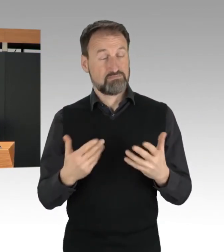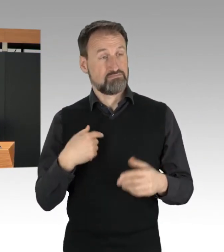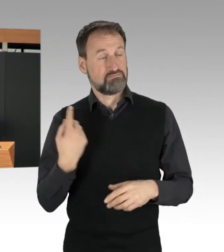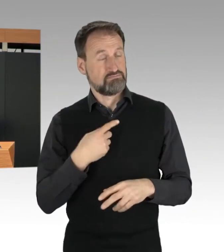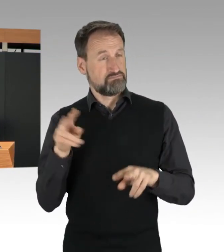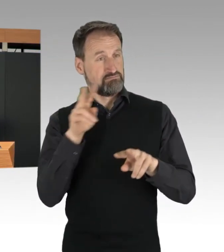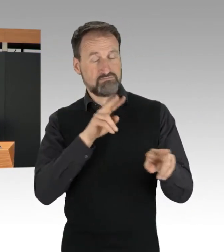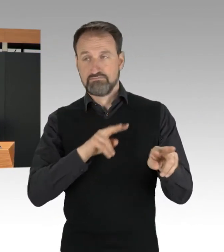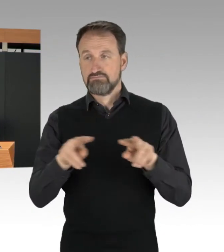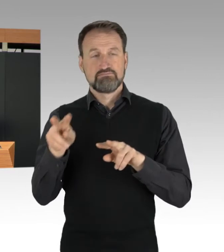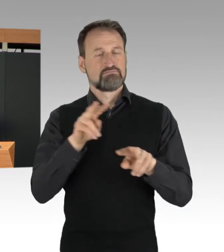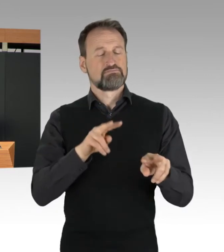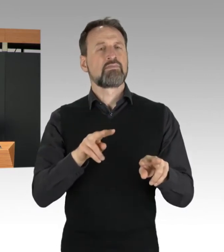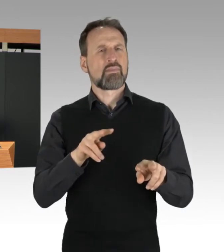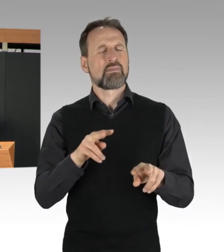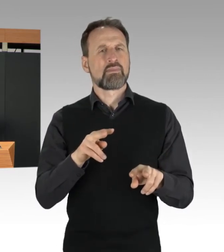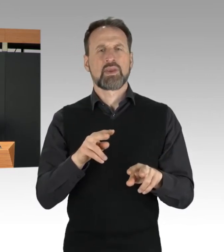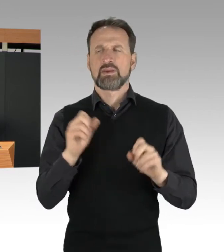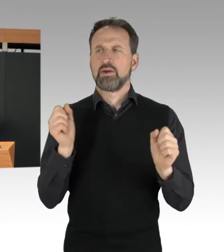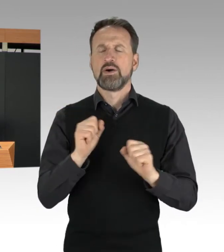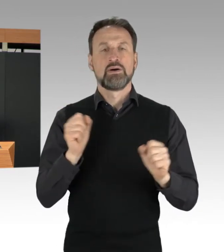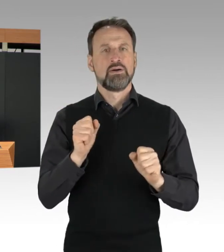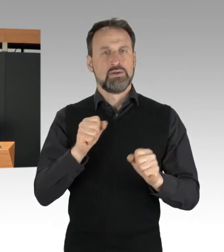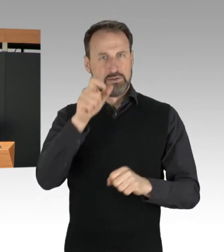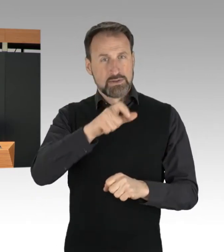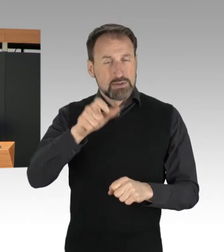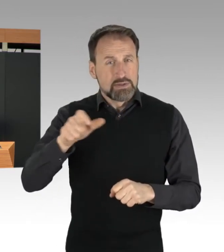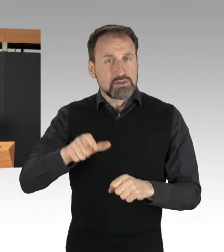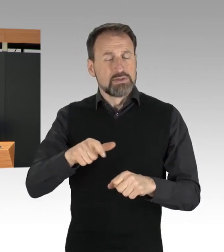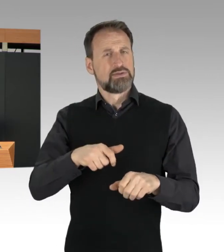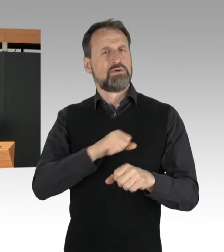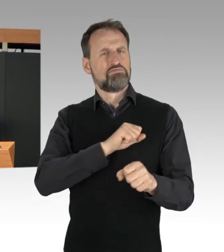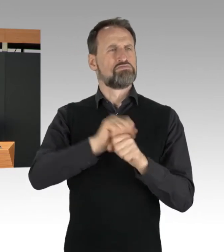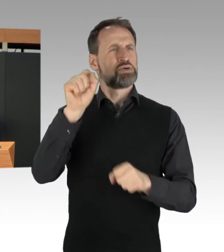Wir erleben, dass Protestierende